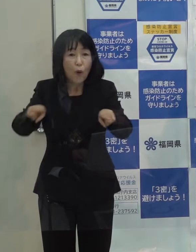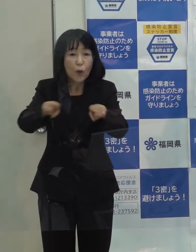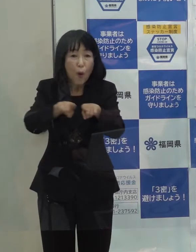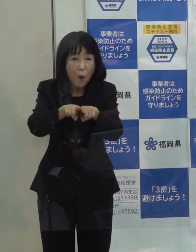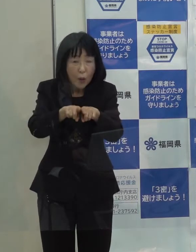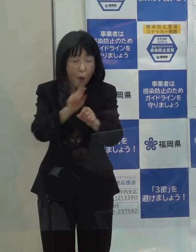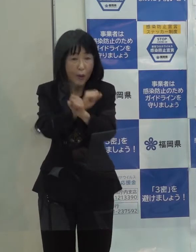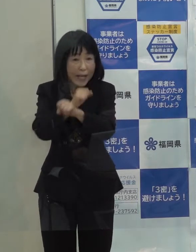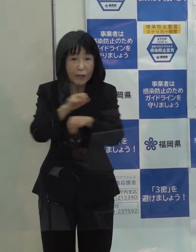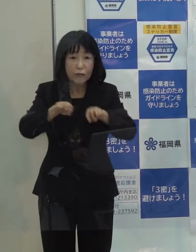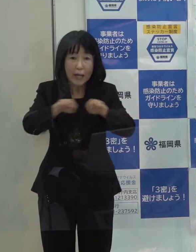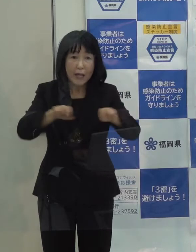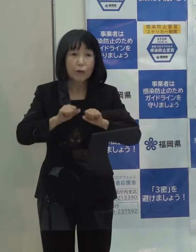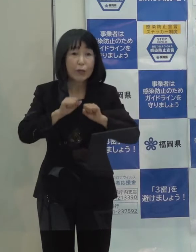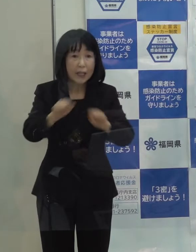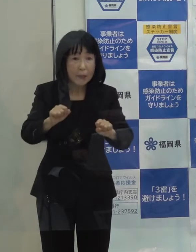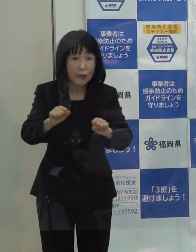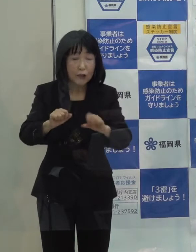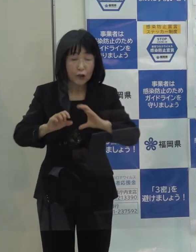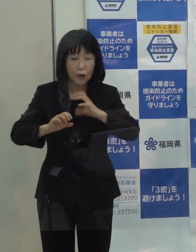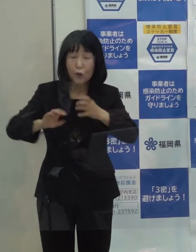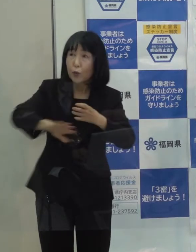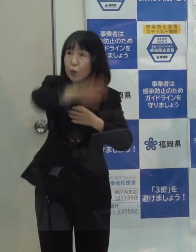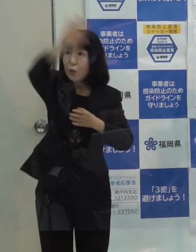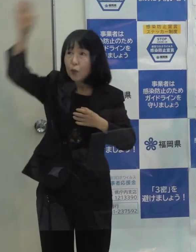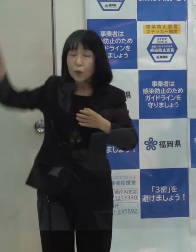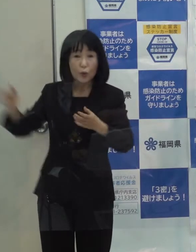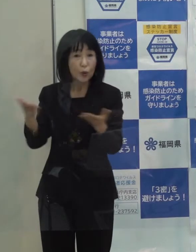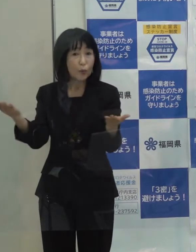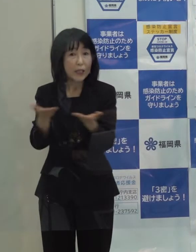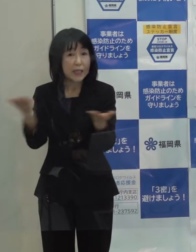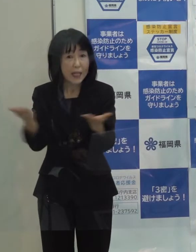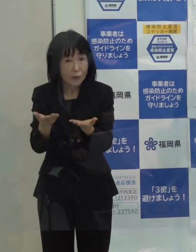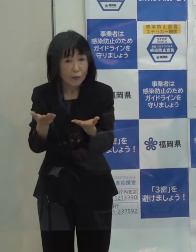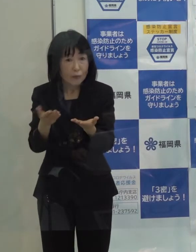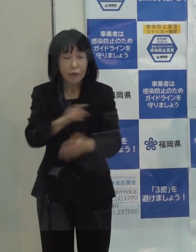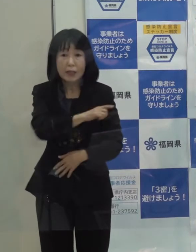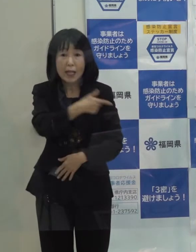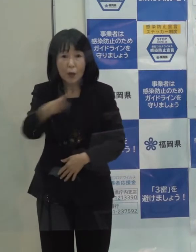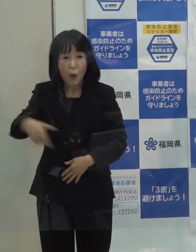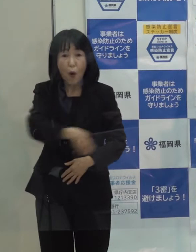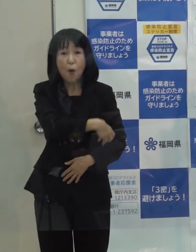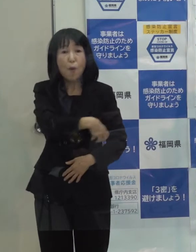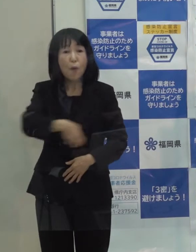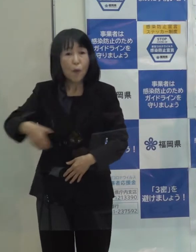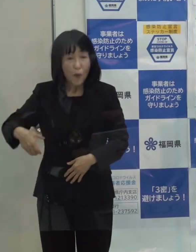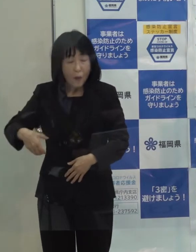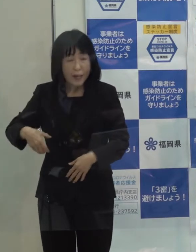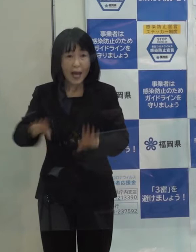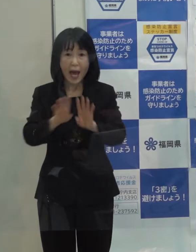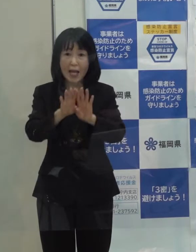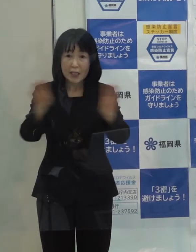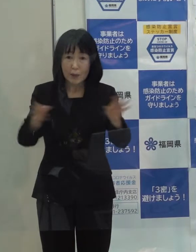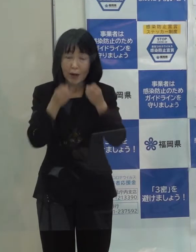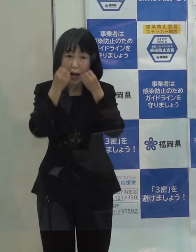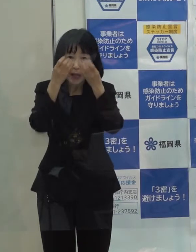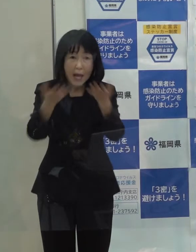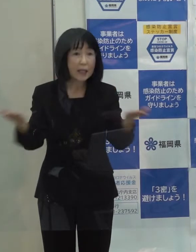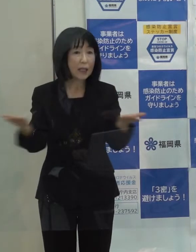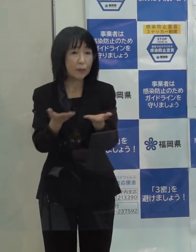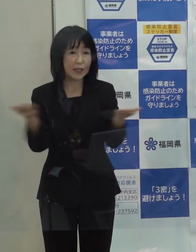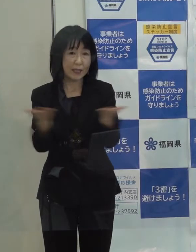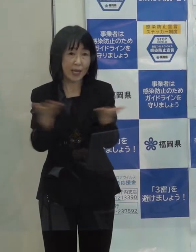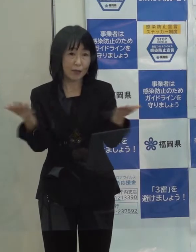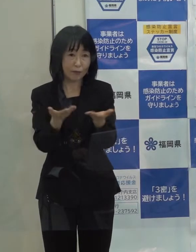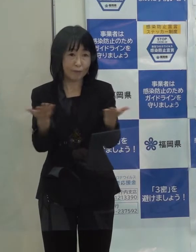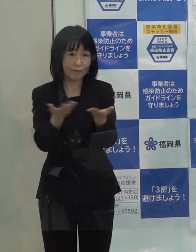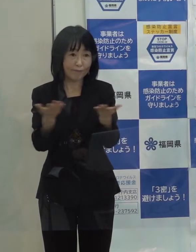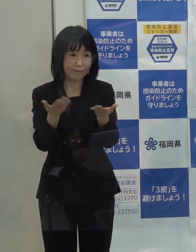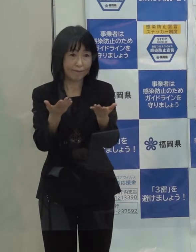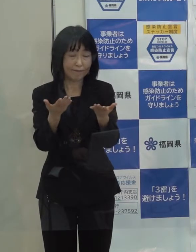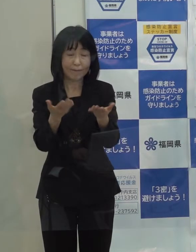また 宇宙ビジネス ブロックチェーンといった福岡「発」の新しいビジネスの創出にも着手したところです